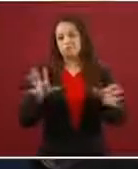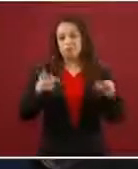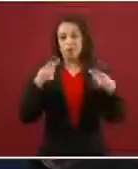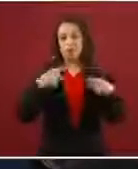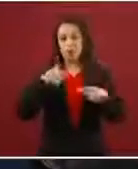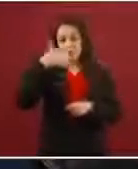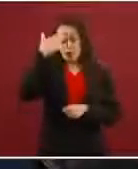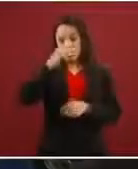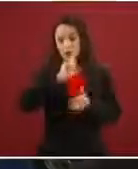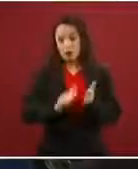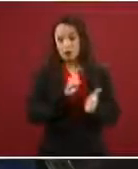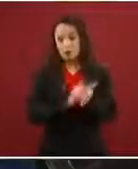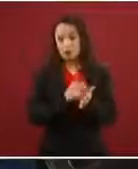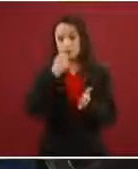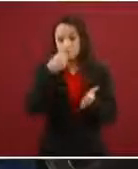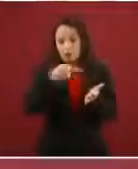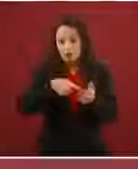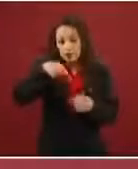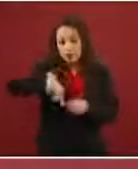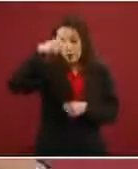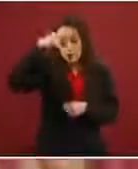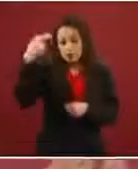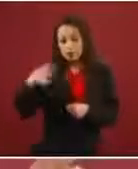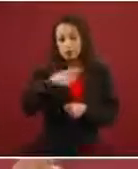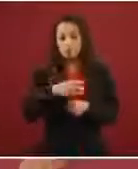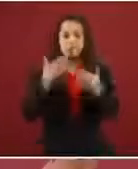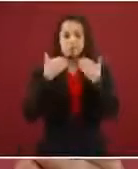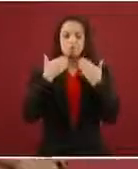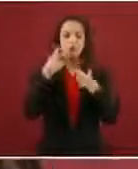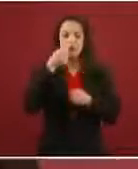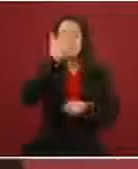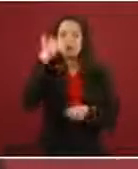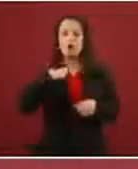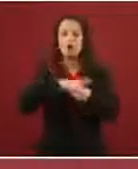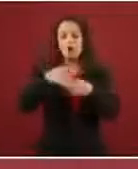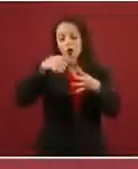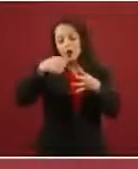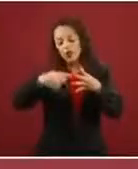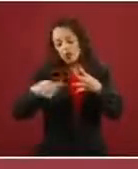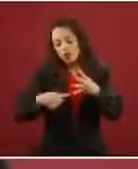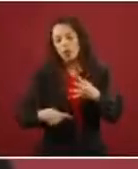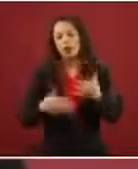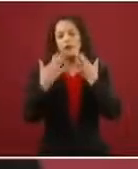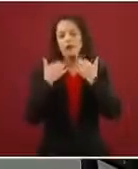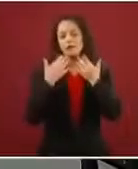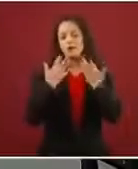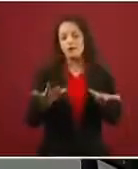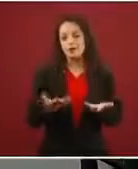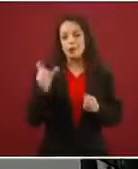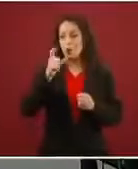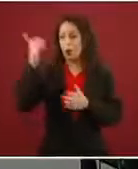dice en México, o sea, cuáles son sus opciones, las andan conociendo cuando llegan y entonces